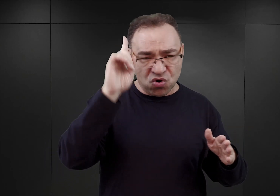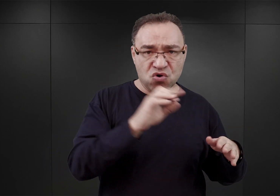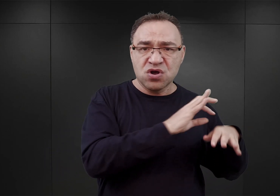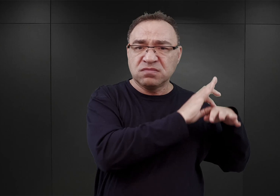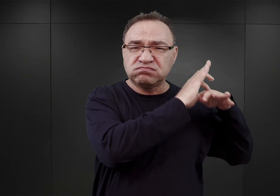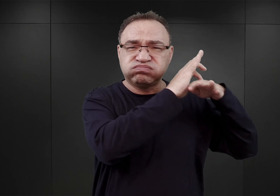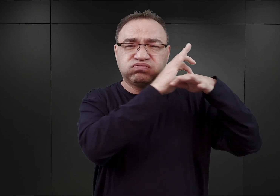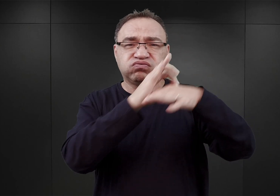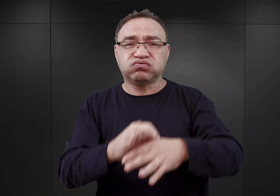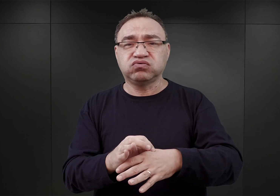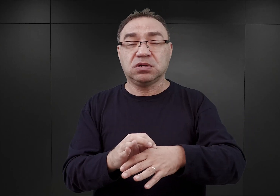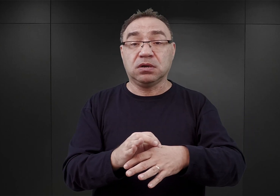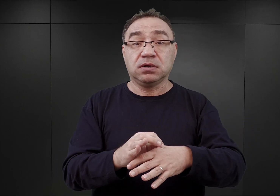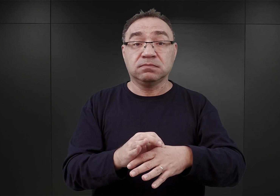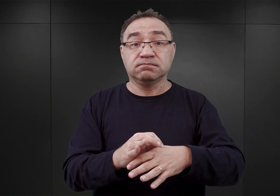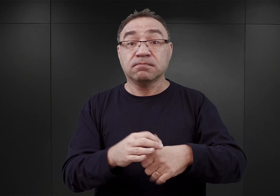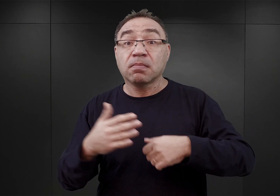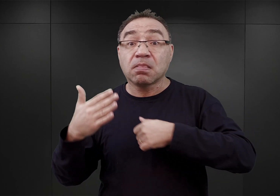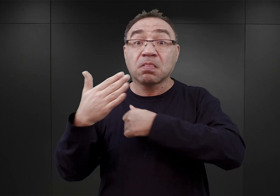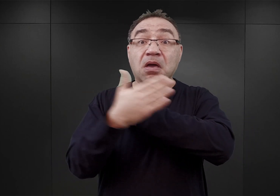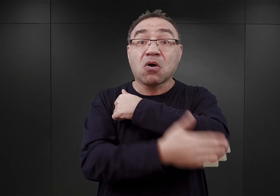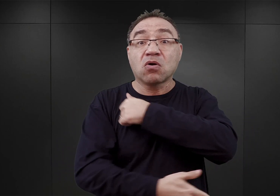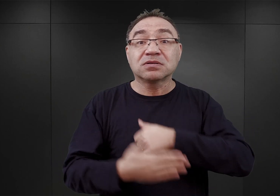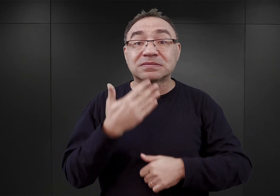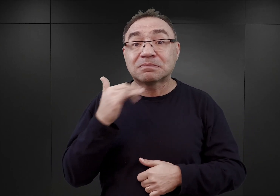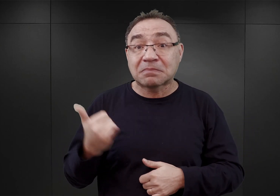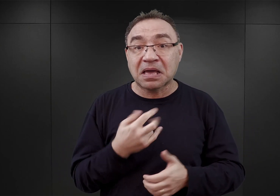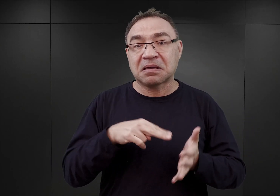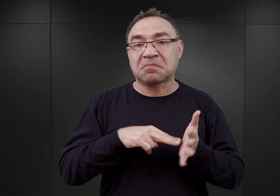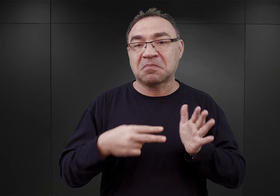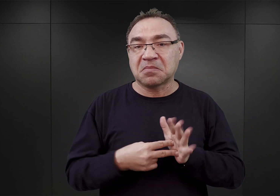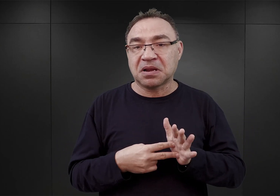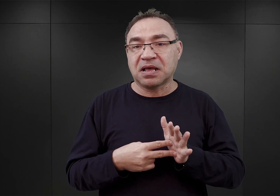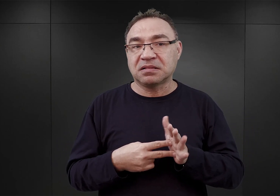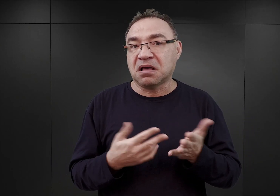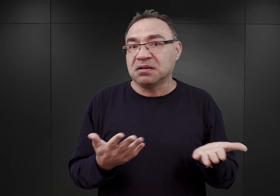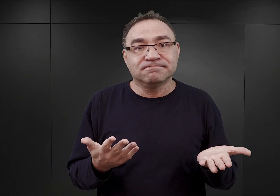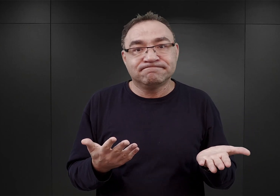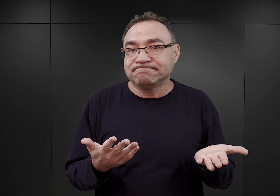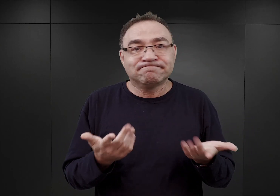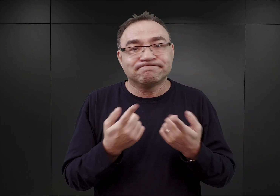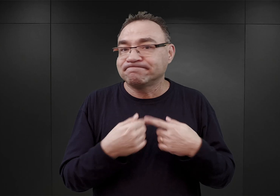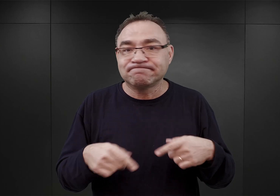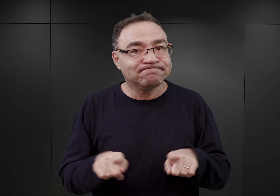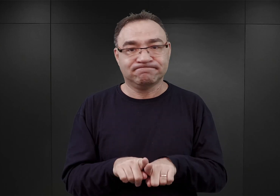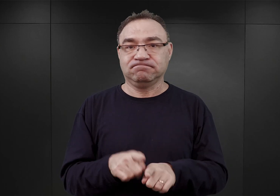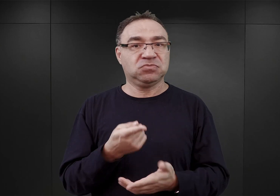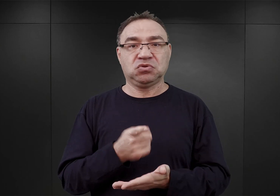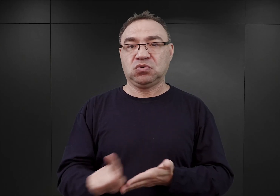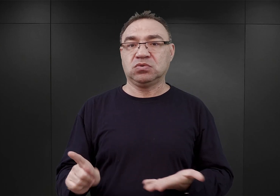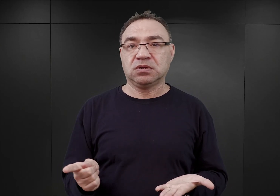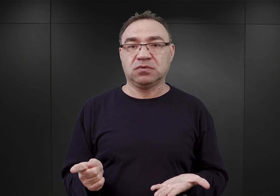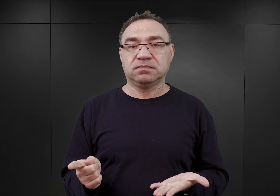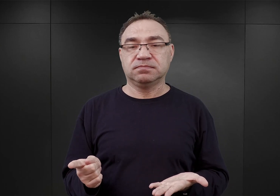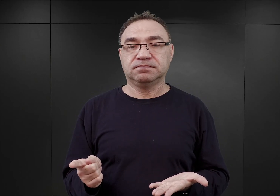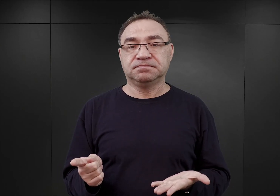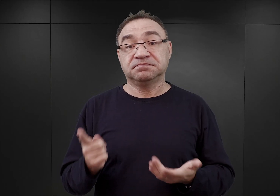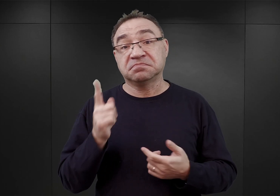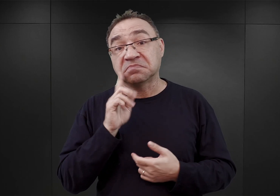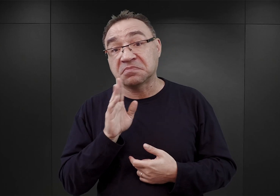więźniów już w ostatniej dekadzie maja. I nie stało się tak dlatego, ponieważ, jak pisał przyszły komendant Höss,